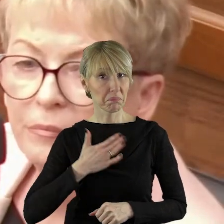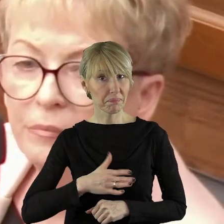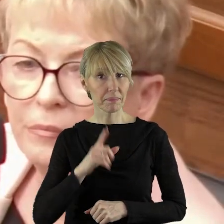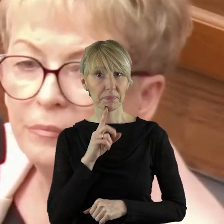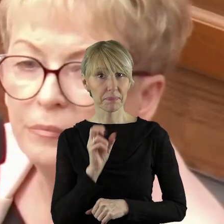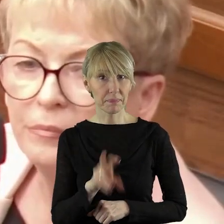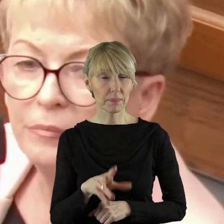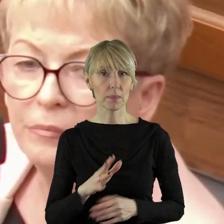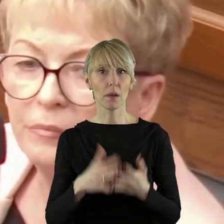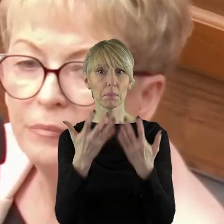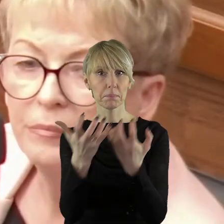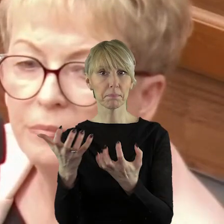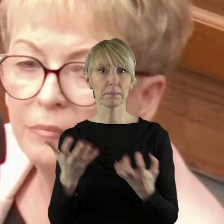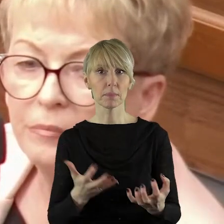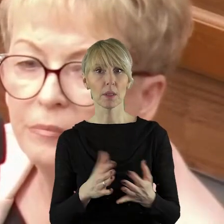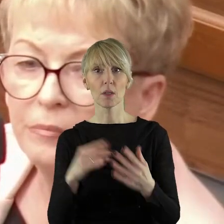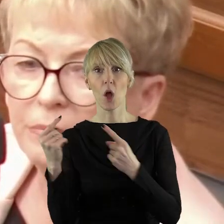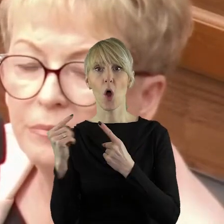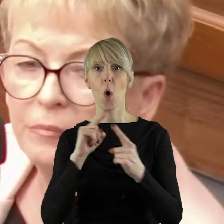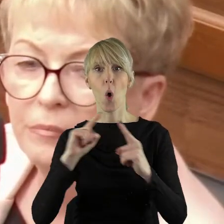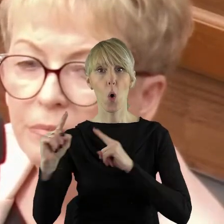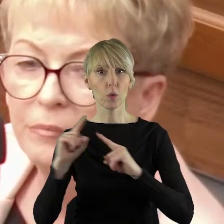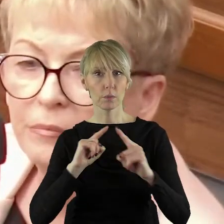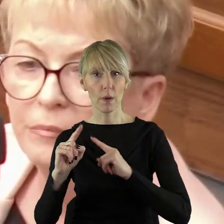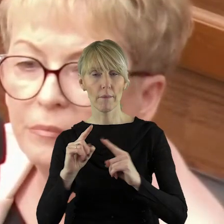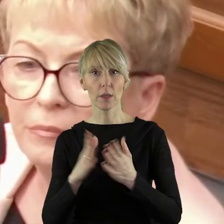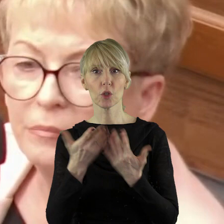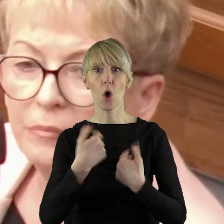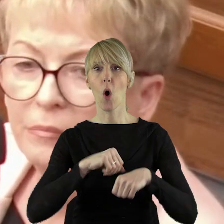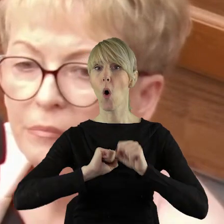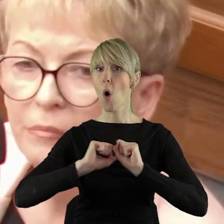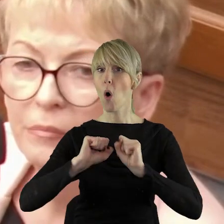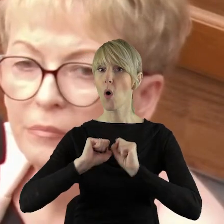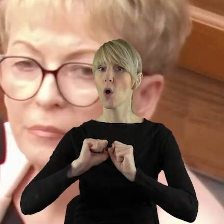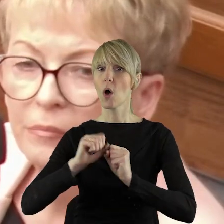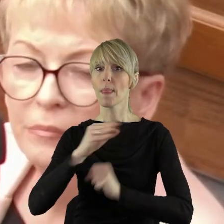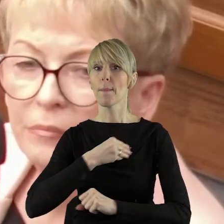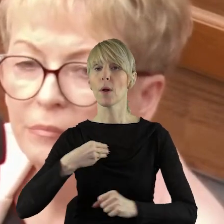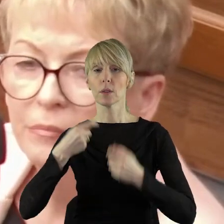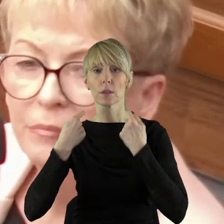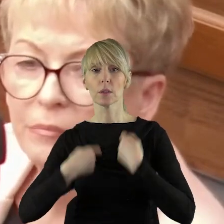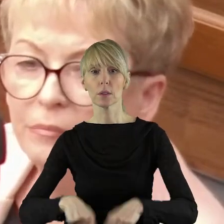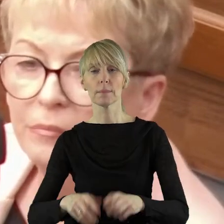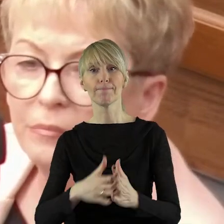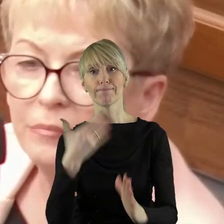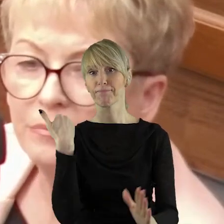Cieszę się, że chcecie państwo rozmawiać na temat ochrony polskiego rolnictwa.